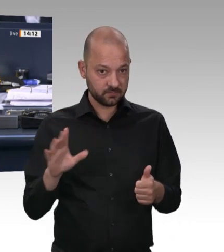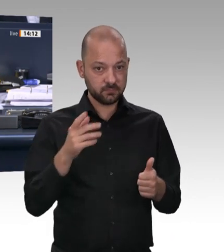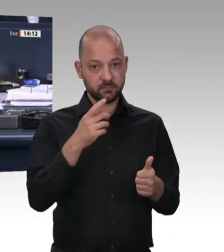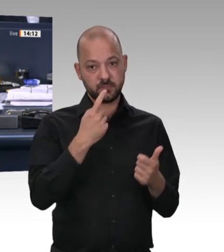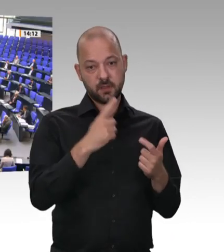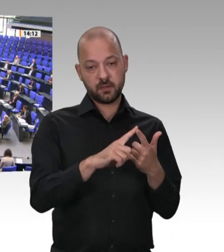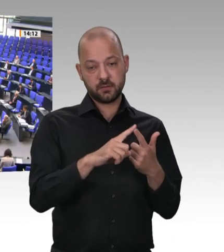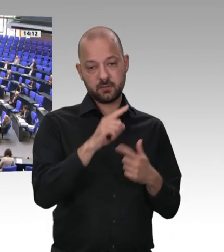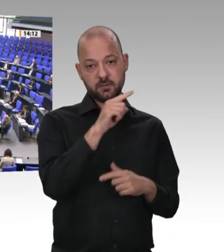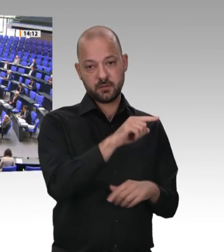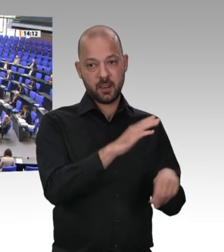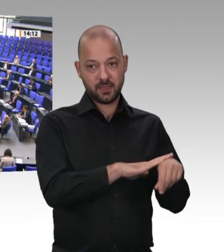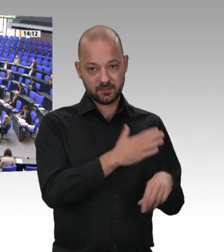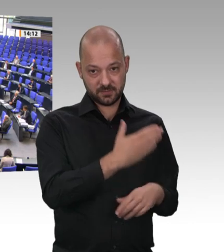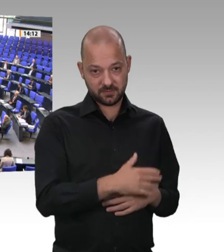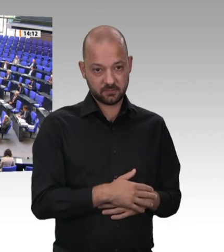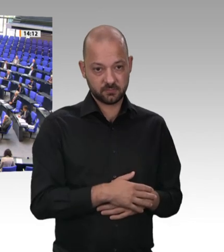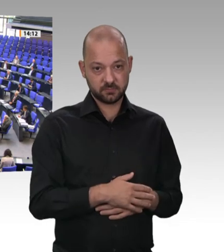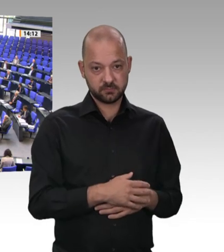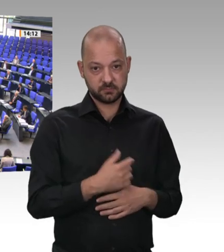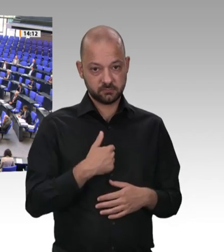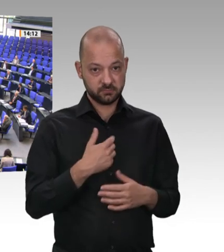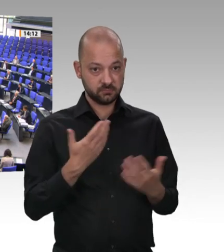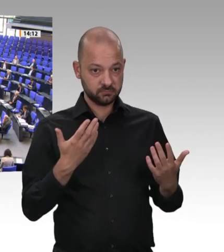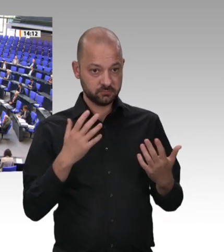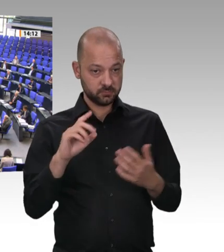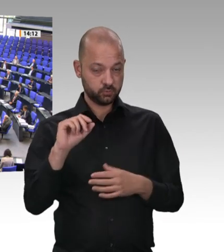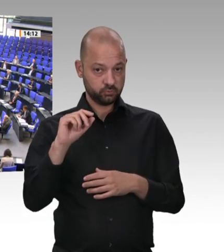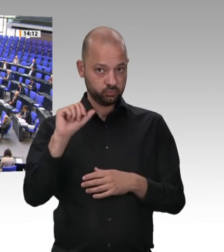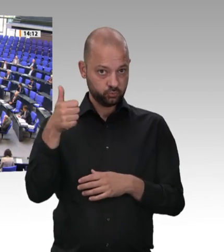Vielen Dank, Frau Präsidentin. – Sehr geehrter Minister, am 3. Februar im Jahr